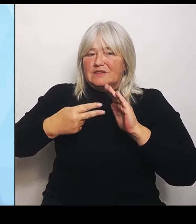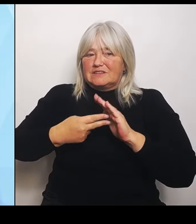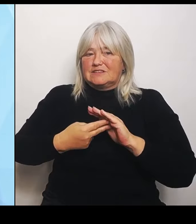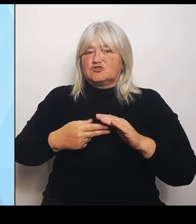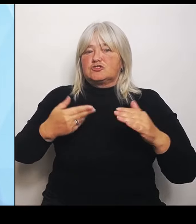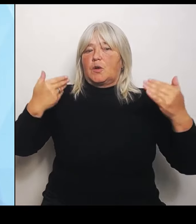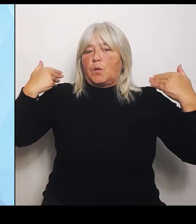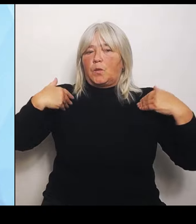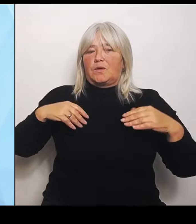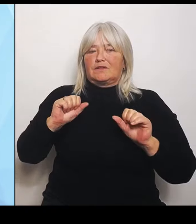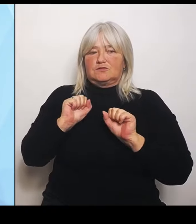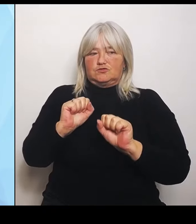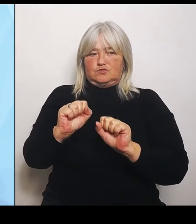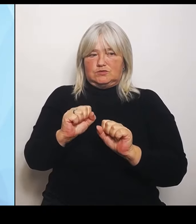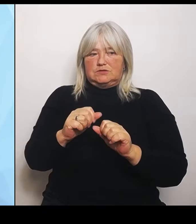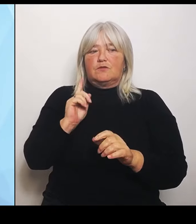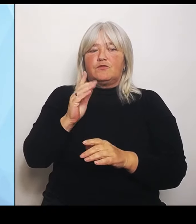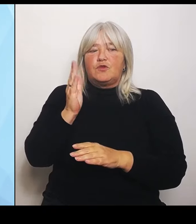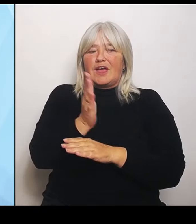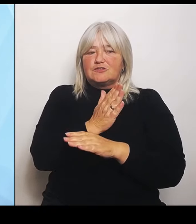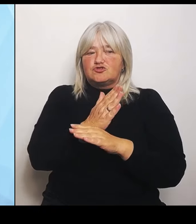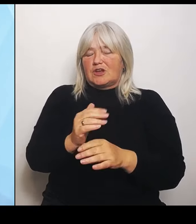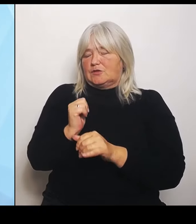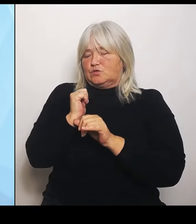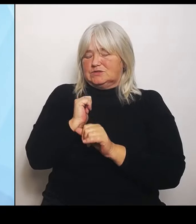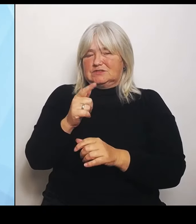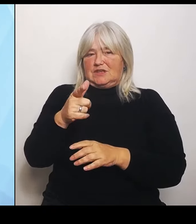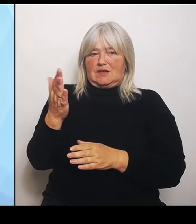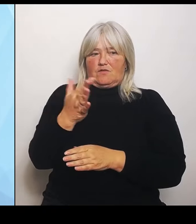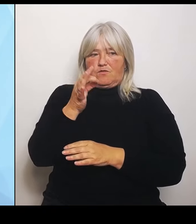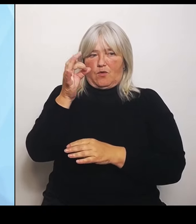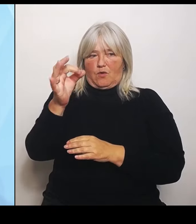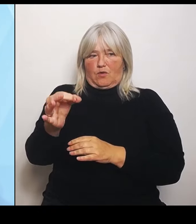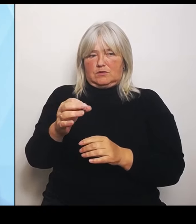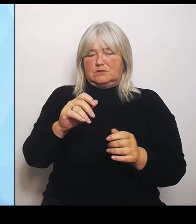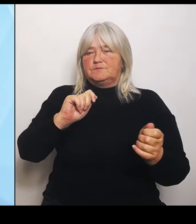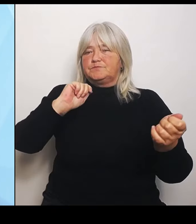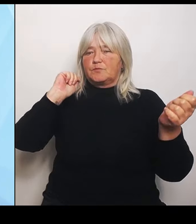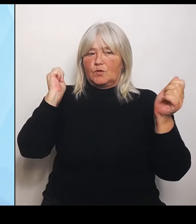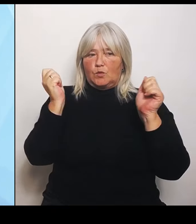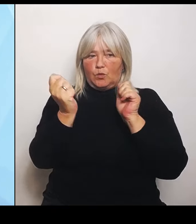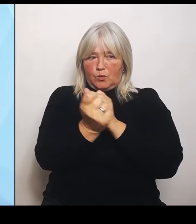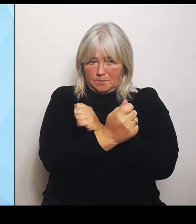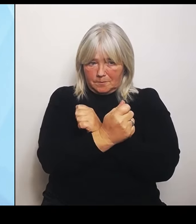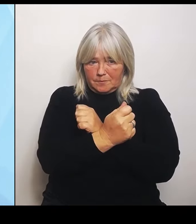Die Umstrukturierung und das ist ein sehr sensibler Bereich, gerade im Krankenhausbereich oder alles, was mit Gesundheitsversorgung zu